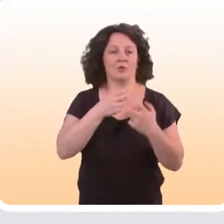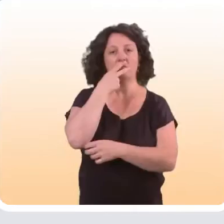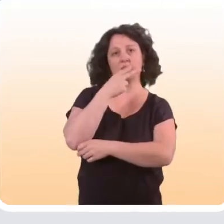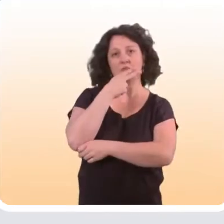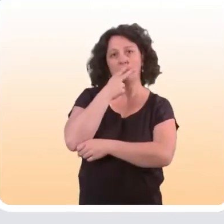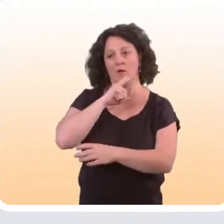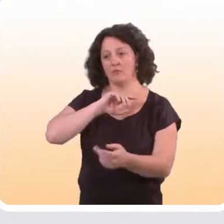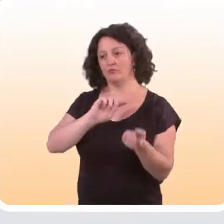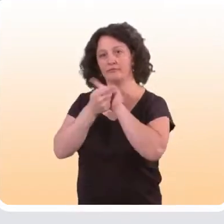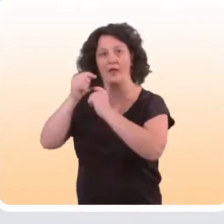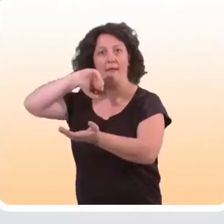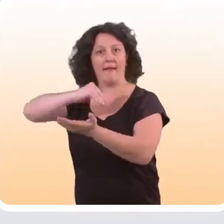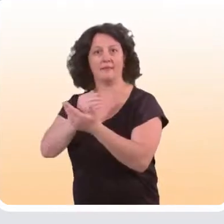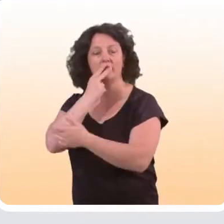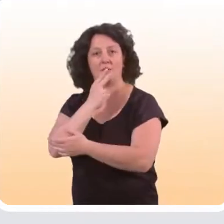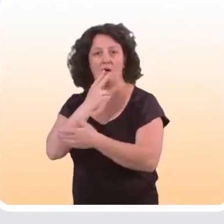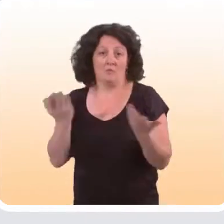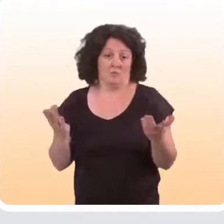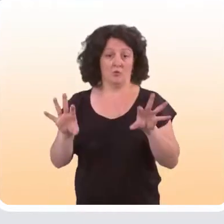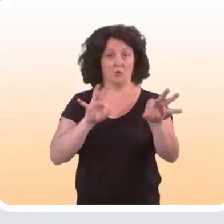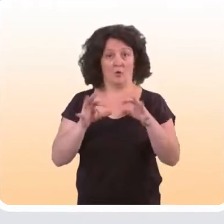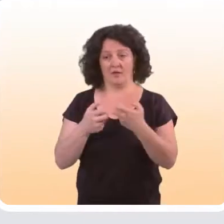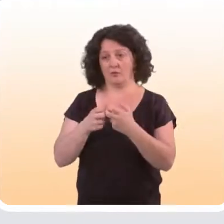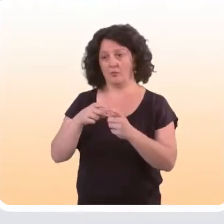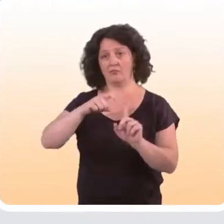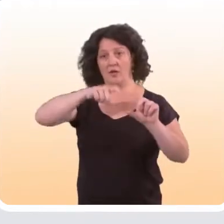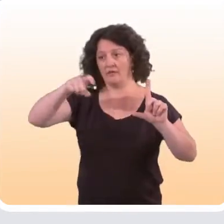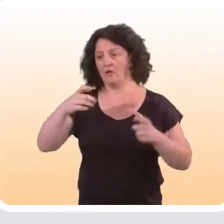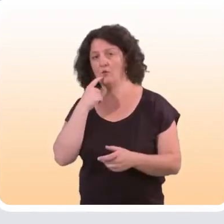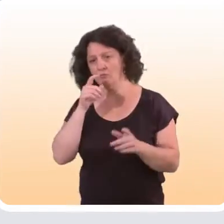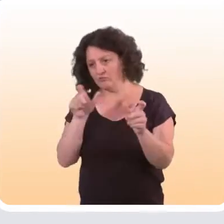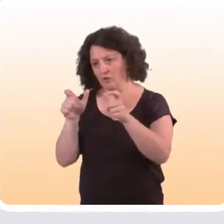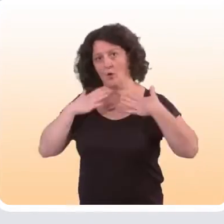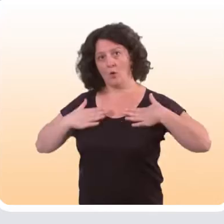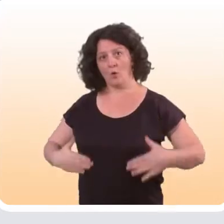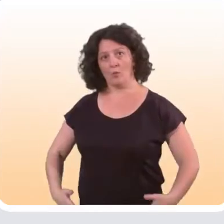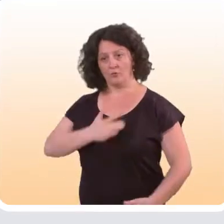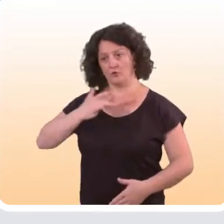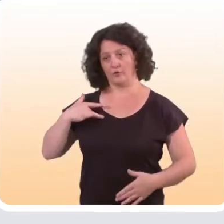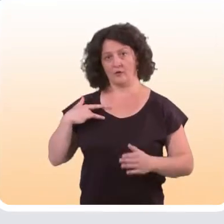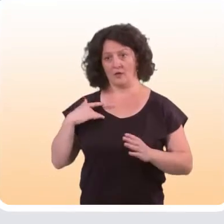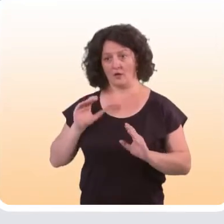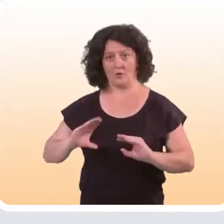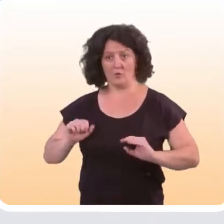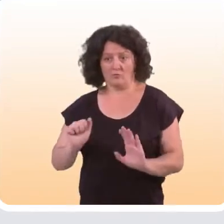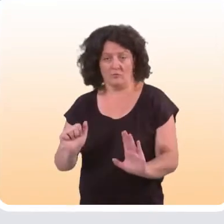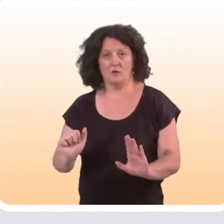comme passer du tabagisme à l’arrêt du tabac, on peut choisir de suivre un indicateur qui portera sur le comportement de santé lui-même :